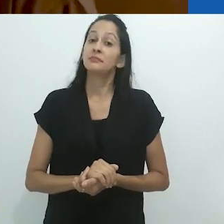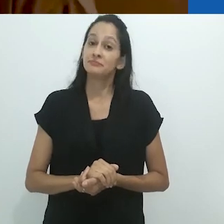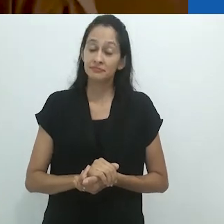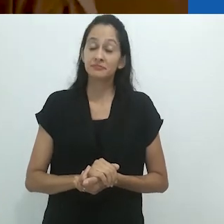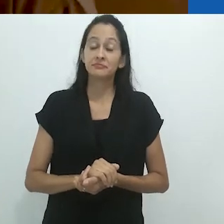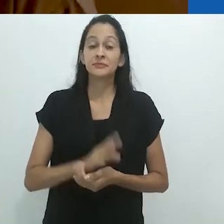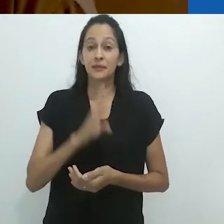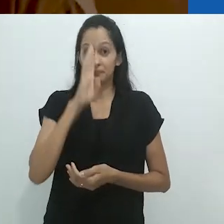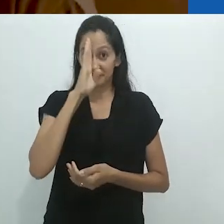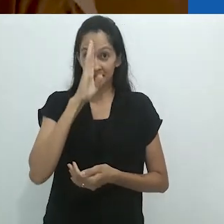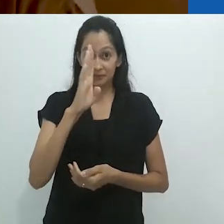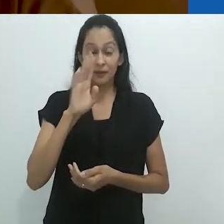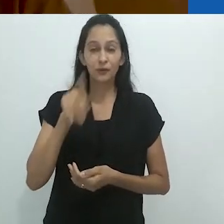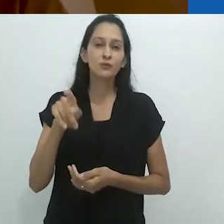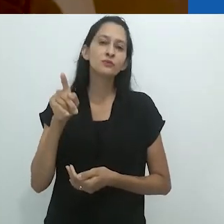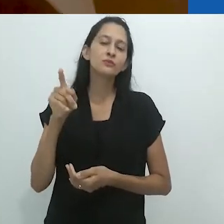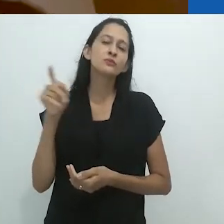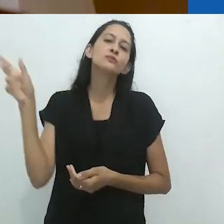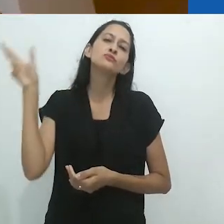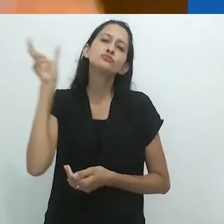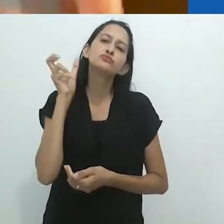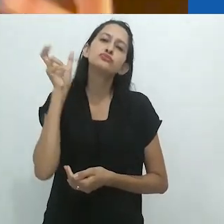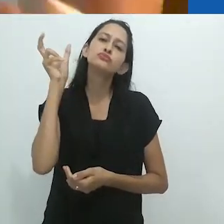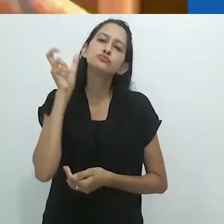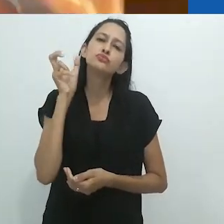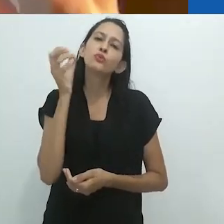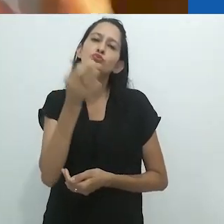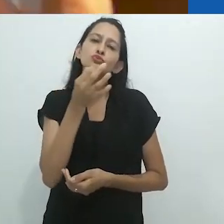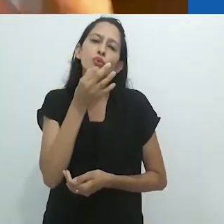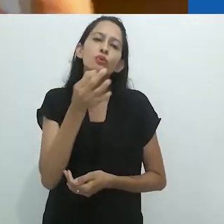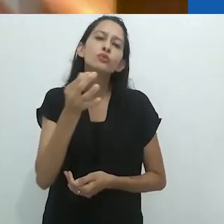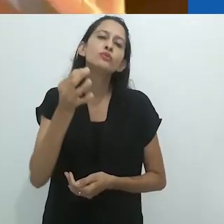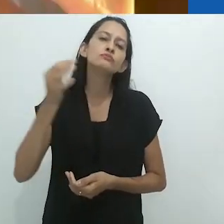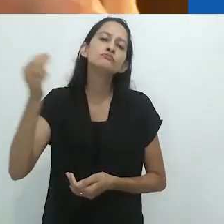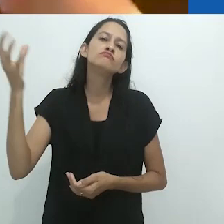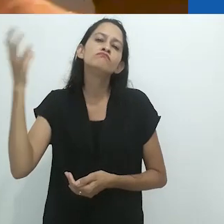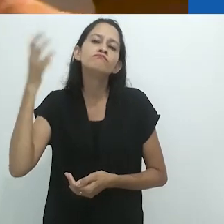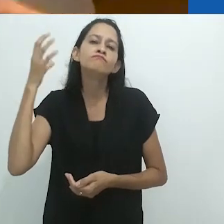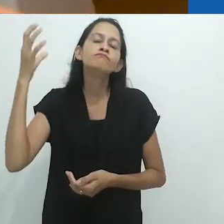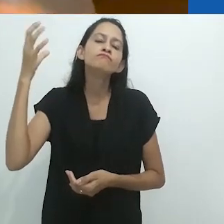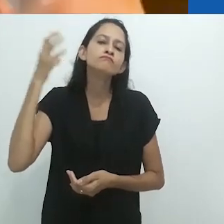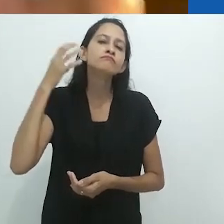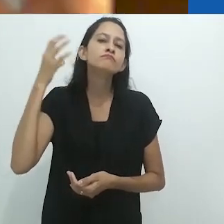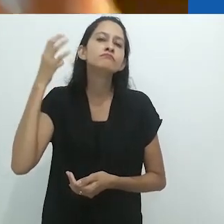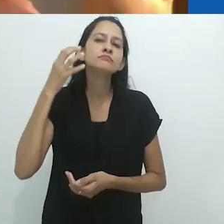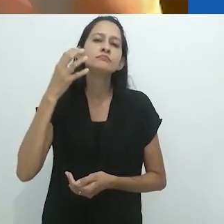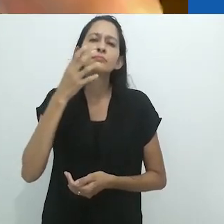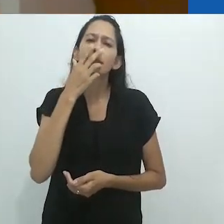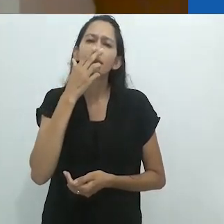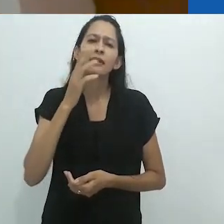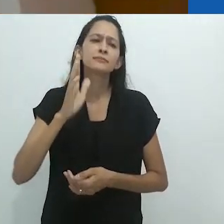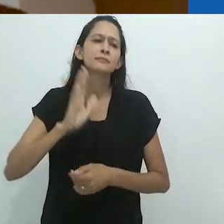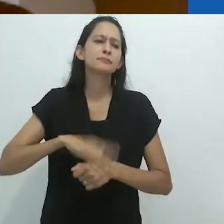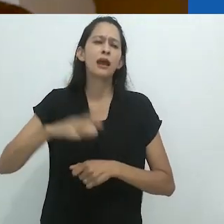Ainda mais, esse espaço auditivo, esse espaço sônico